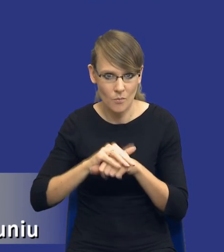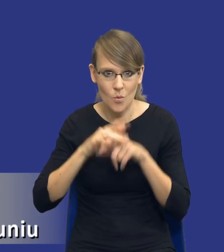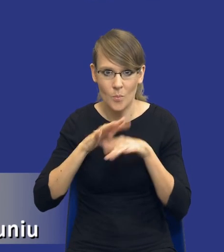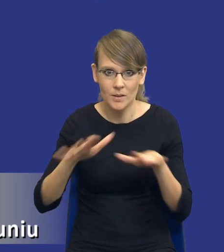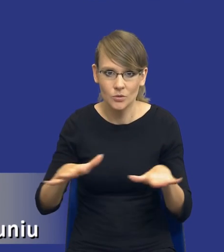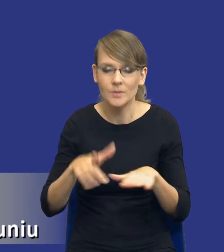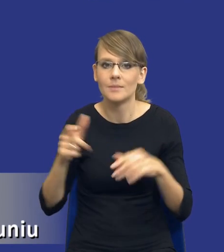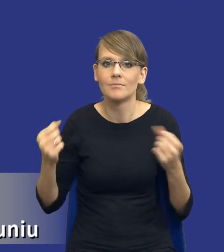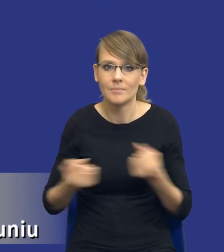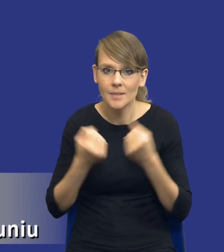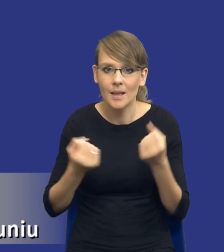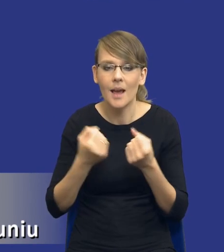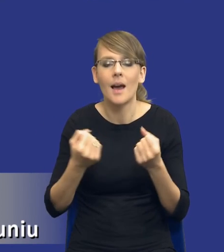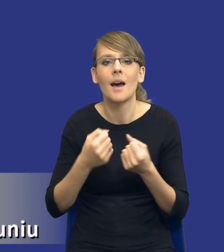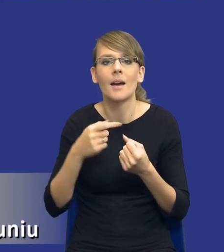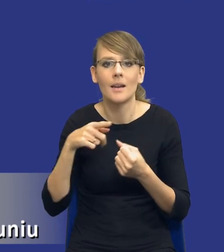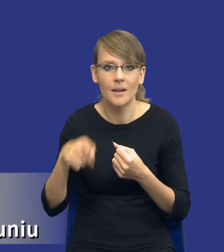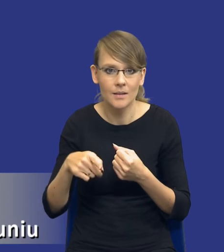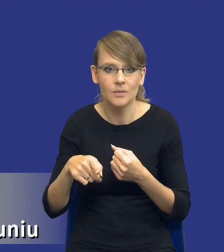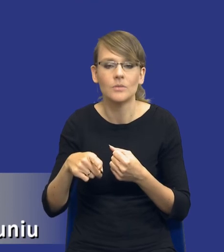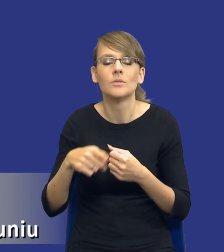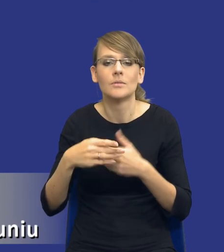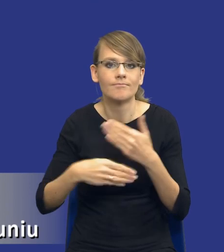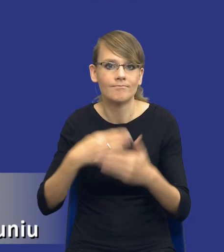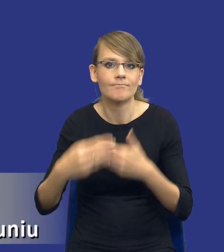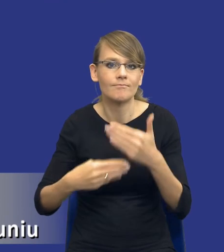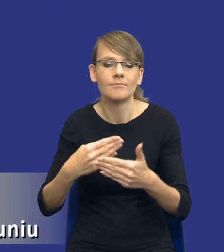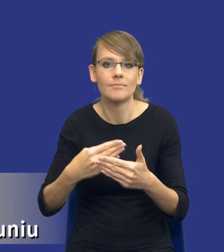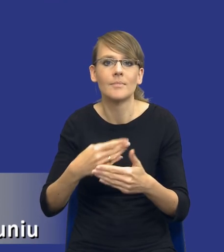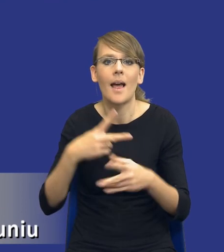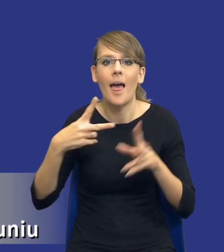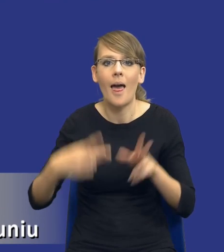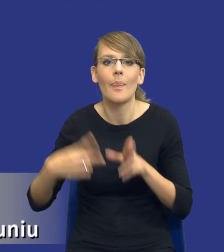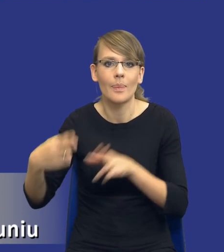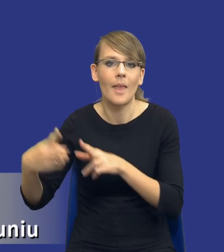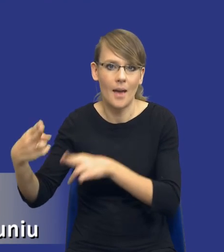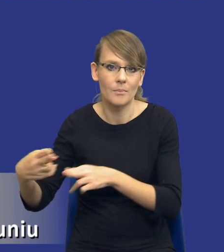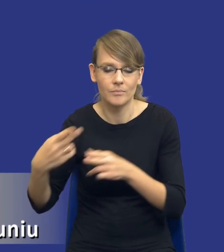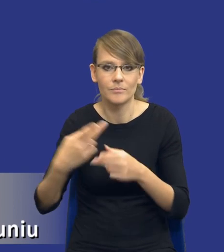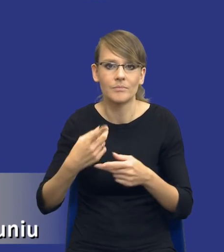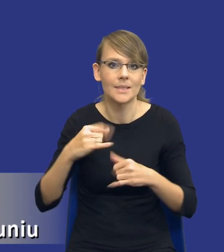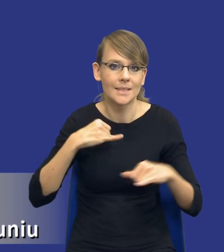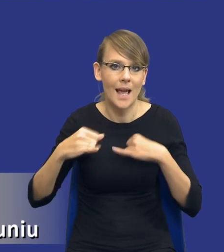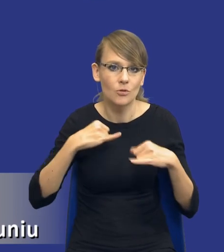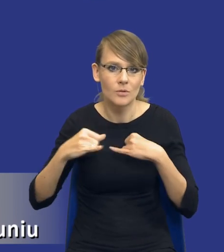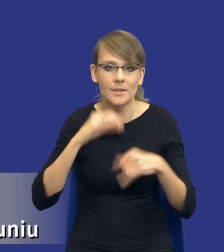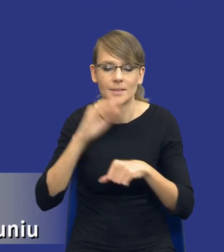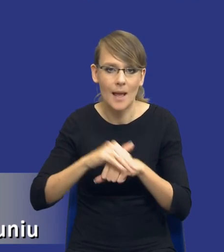się w sposób płynny przechodzić przez te właśnie etapy zarządzania zamówieniami publicznymi w